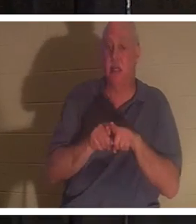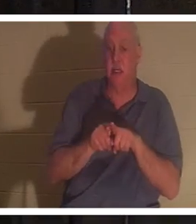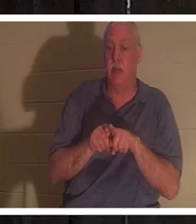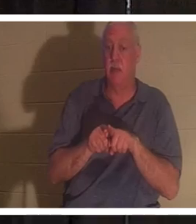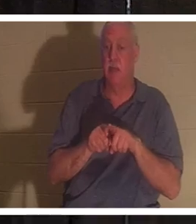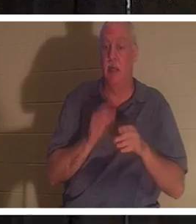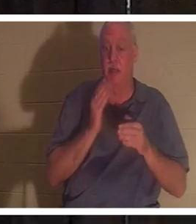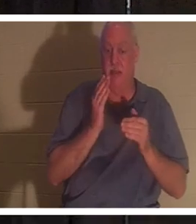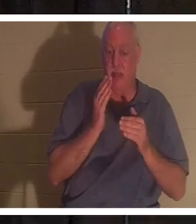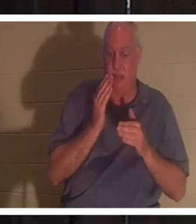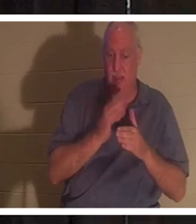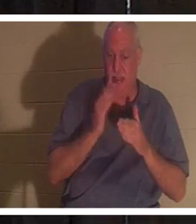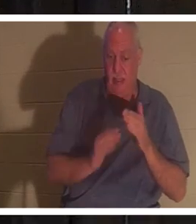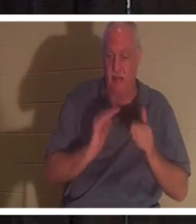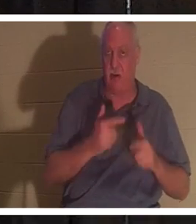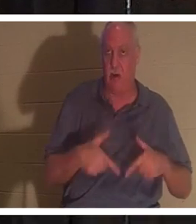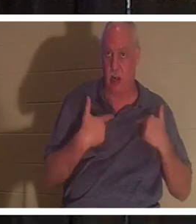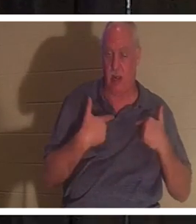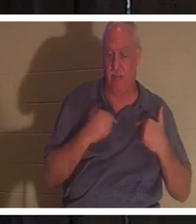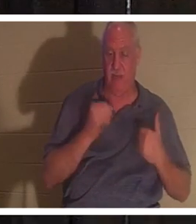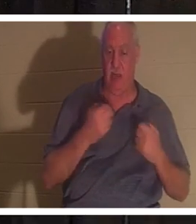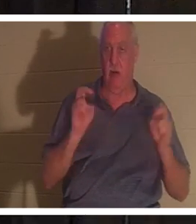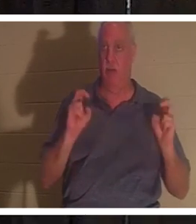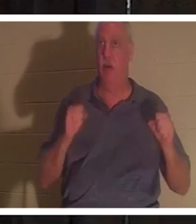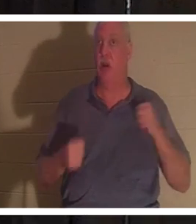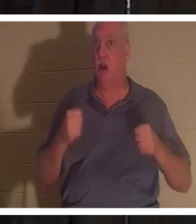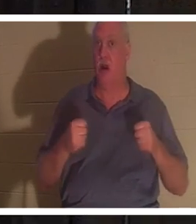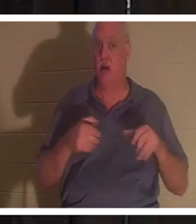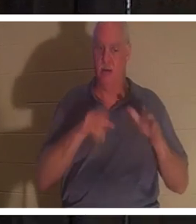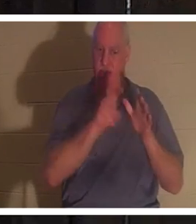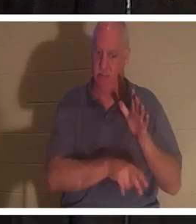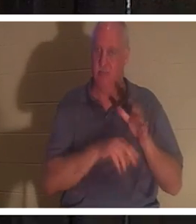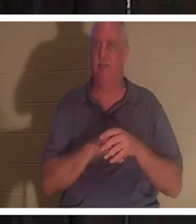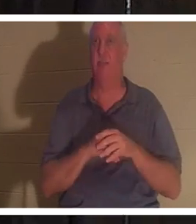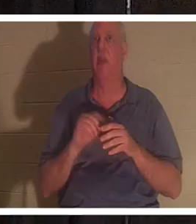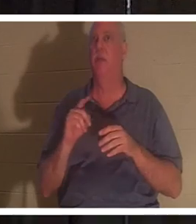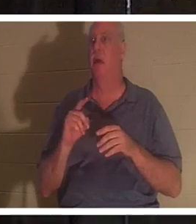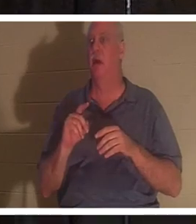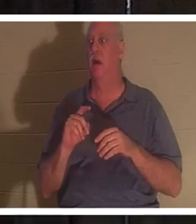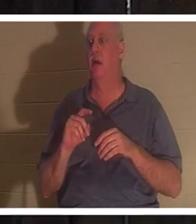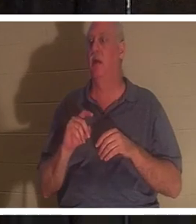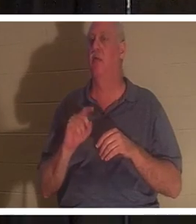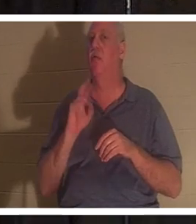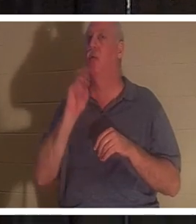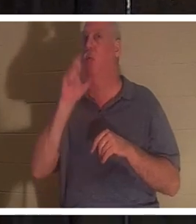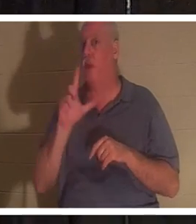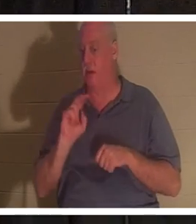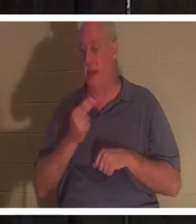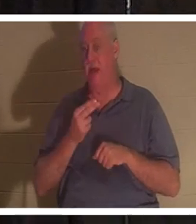нашей жизни. Наша машина зарыта в землю, но настоящие мы продолжаем жить, христианин ты